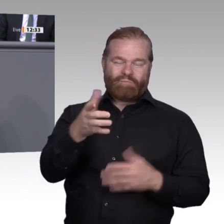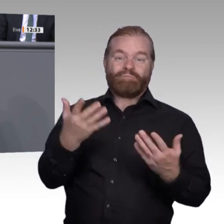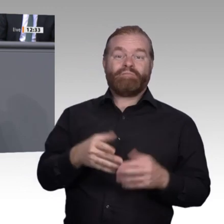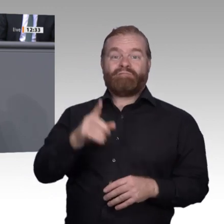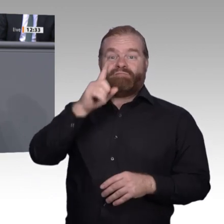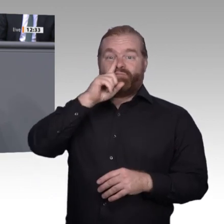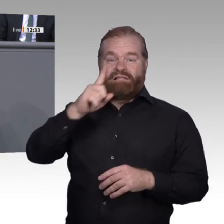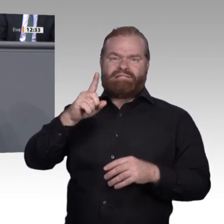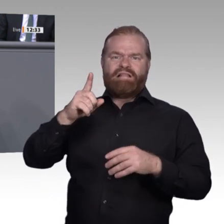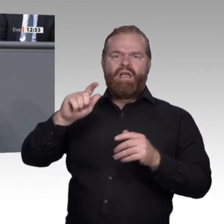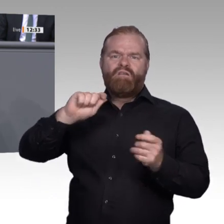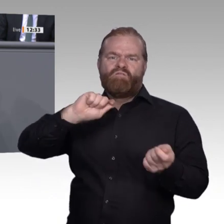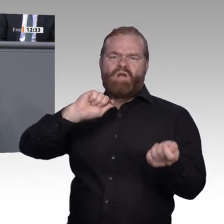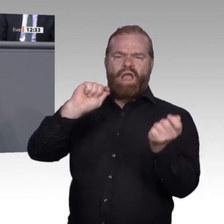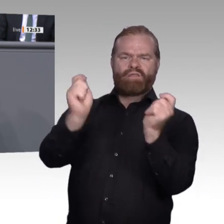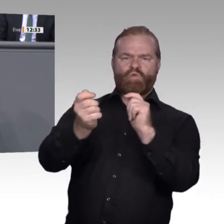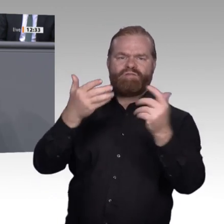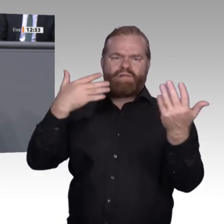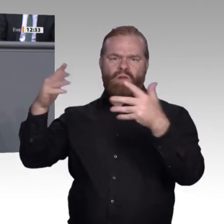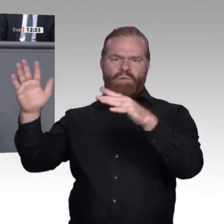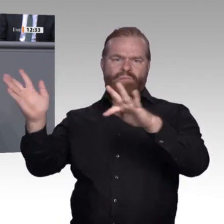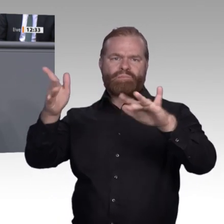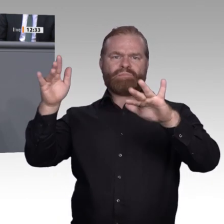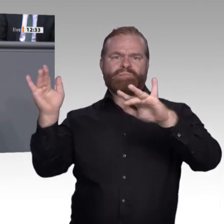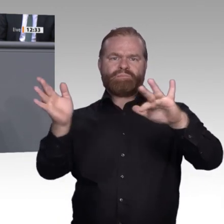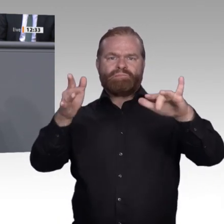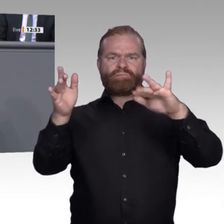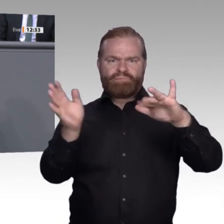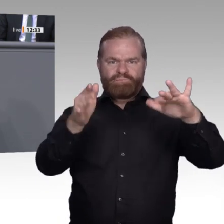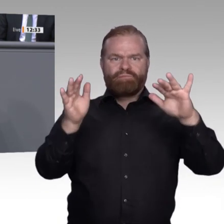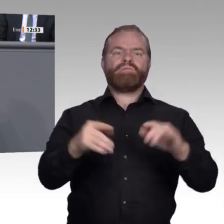in ganz unterschiedliche Gruppen auseinander. Wir haben in der Regel so 2 bis 3 Prozent,